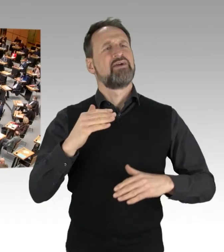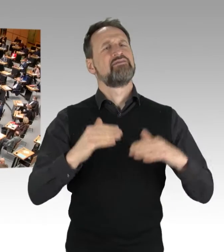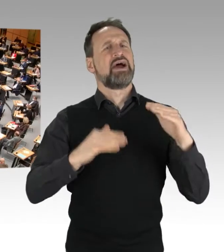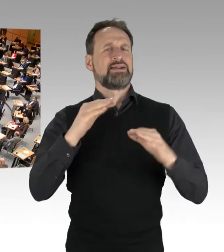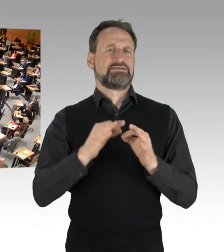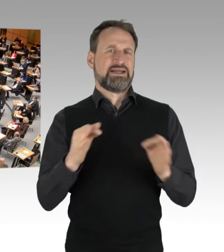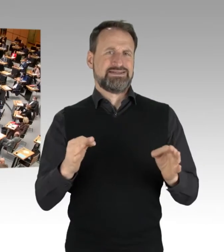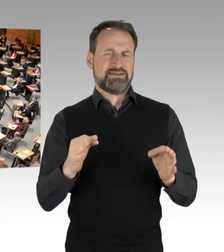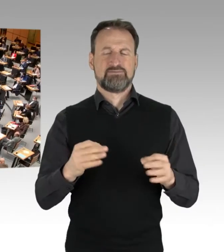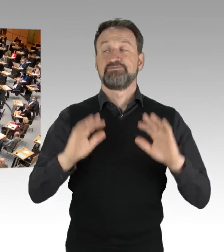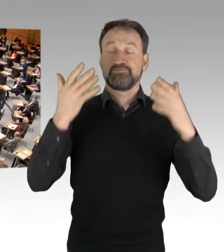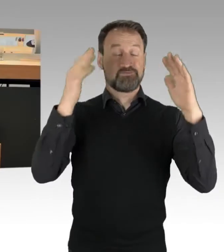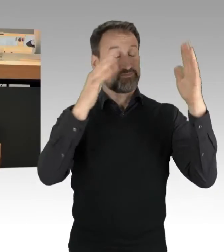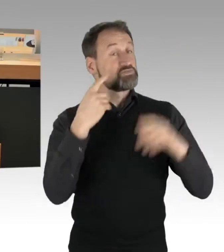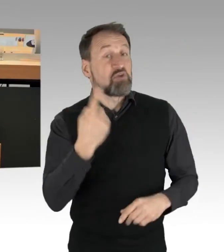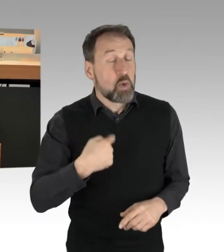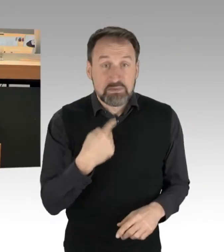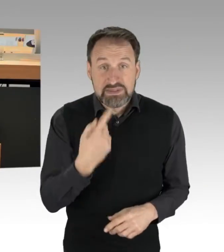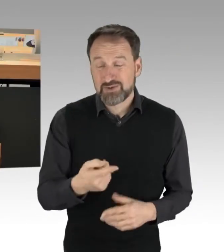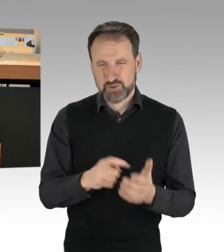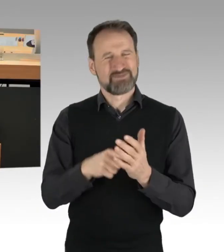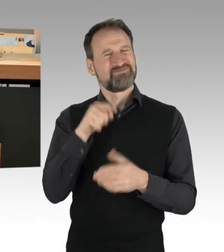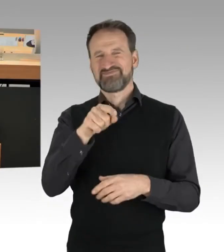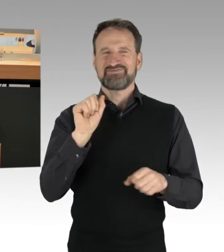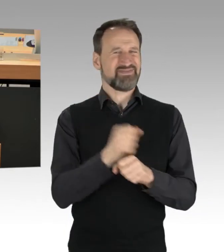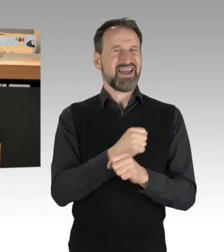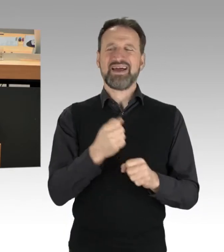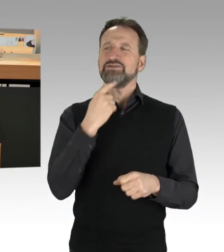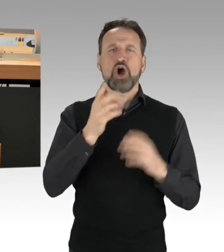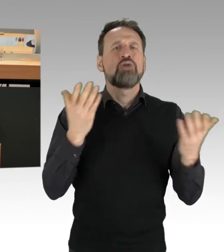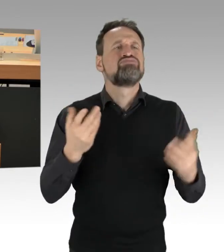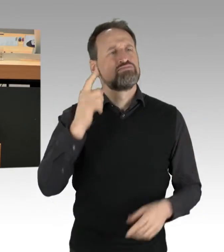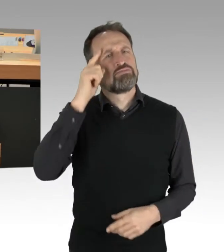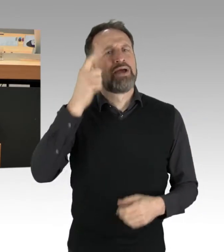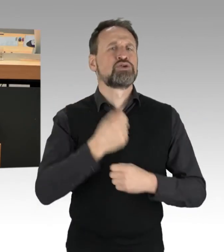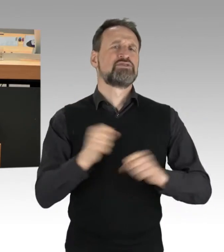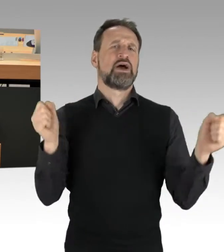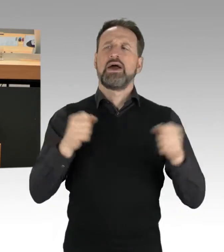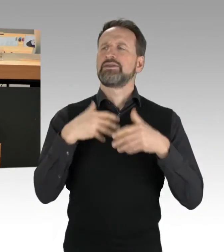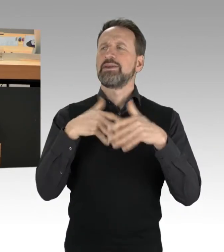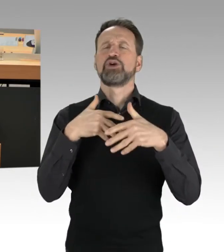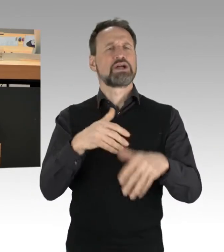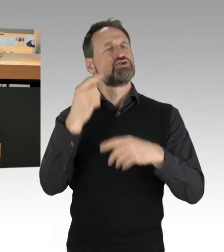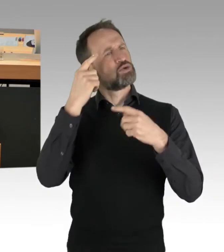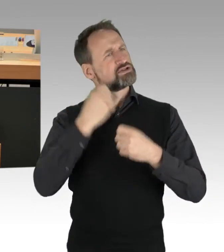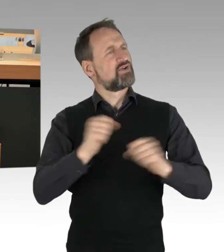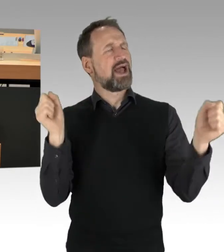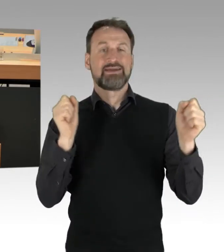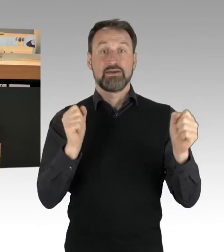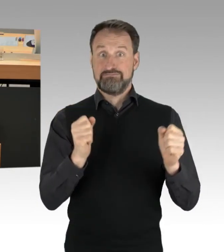mit der Fragestellung der Meinungs- und Demonstrationsfreiheit. Und das sage ich auch sehr bewusst. Denn zum einen ist es so,